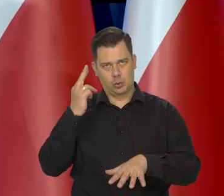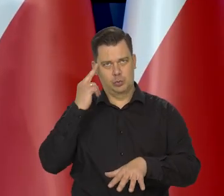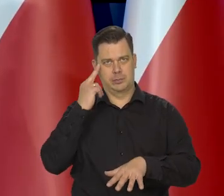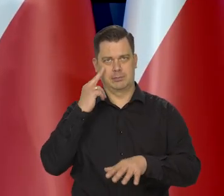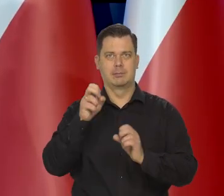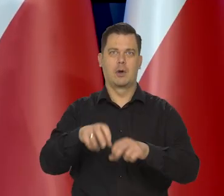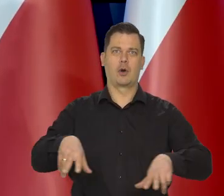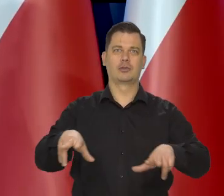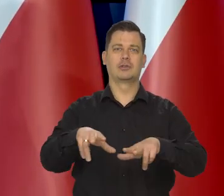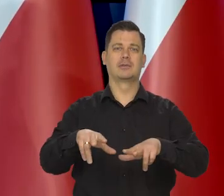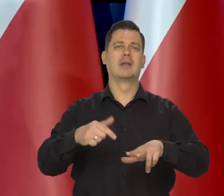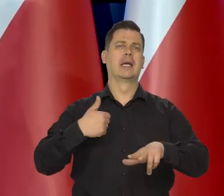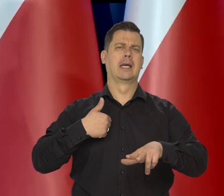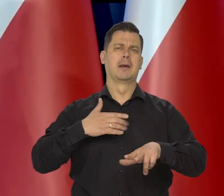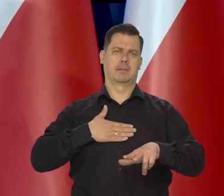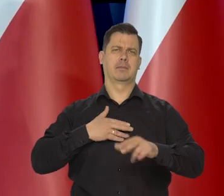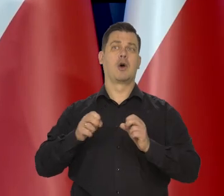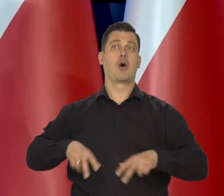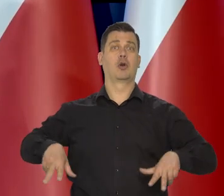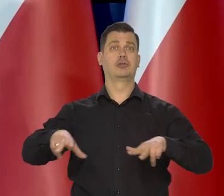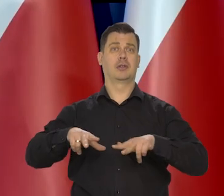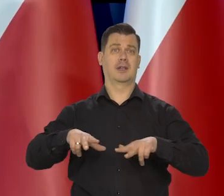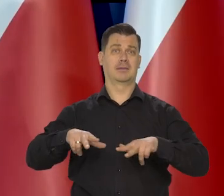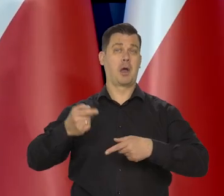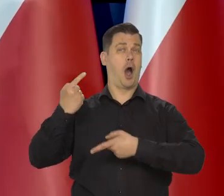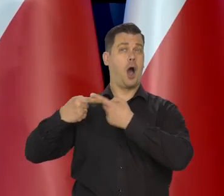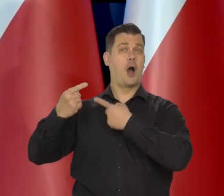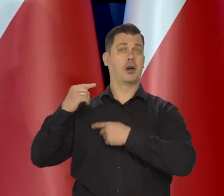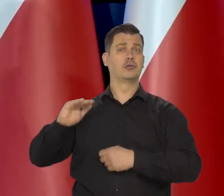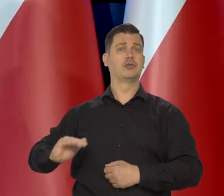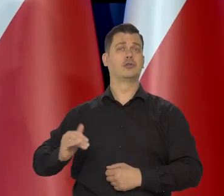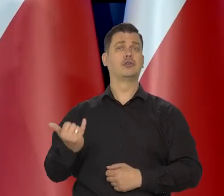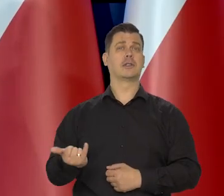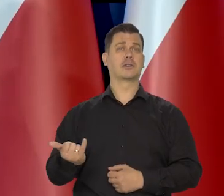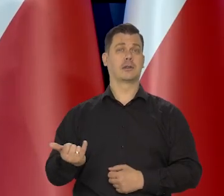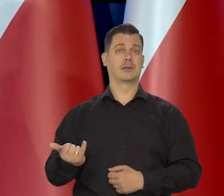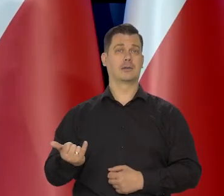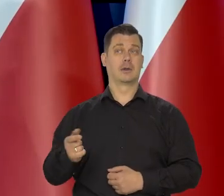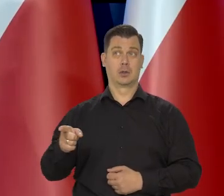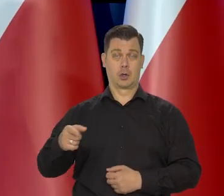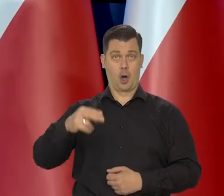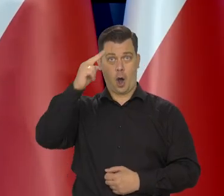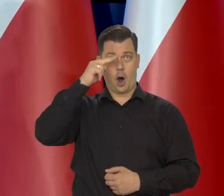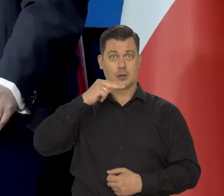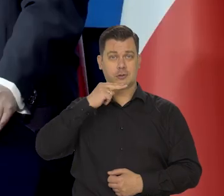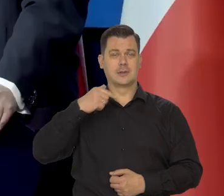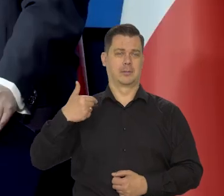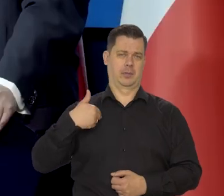Ja pochodzę z niezamożnej, bardzo rodziny. Mój ojciec co prawda pracował w Narodowym Banku Polskim